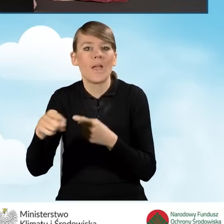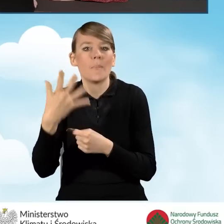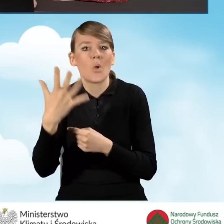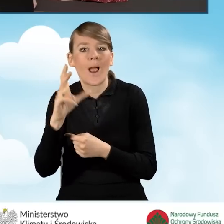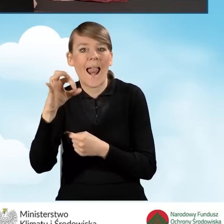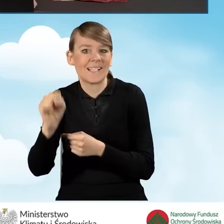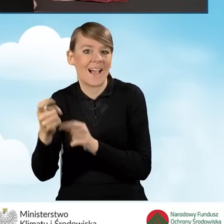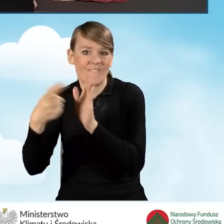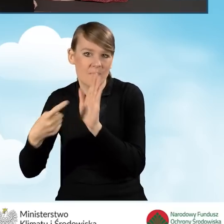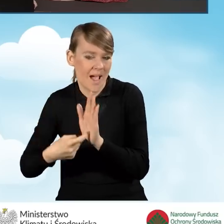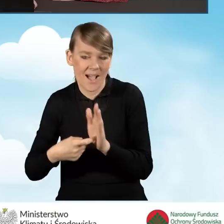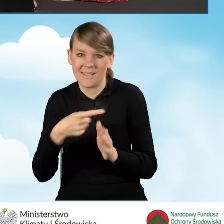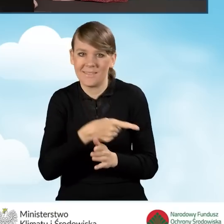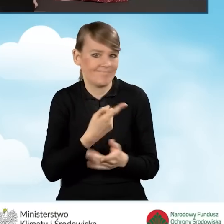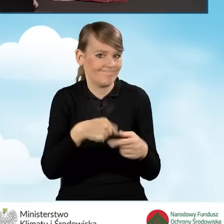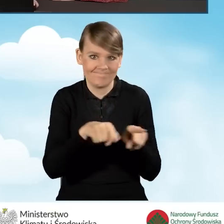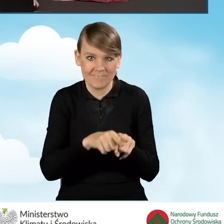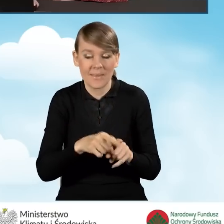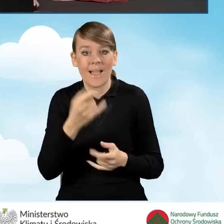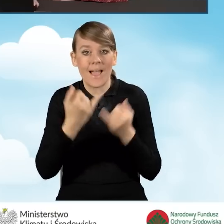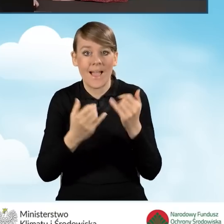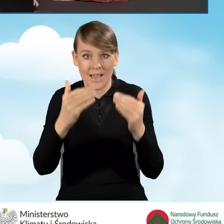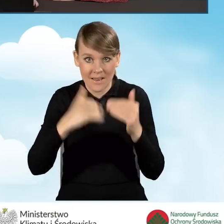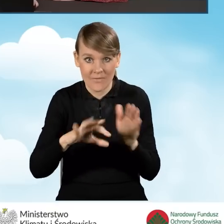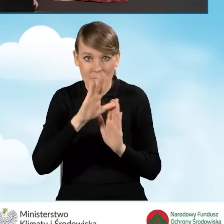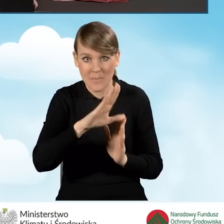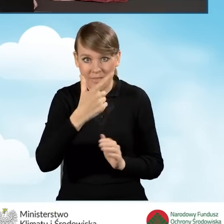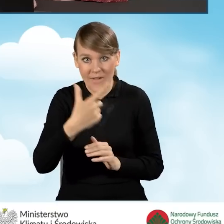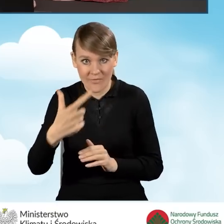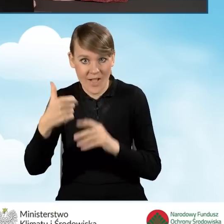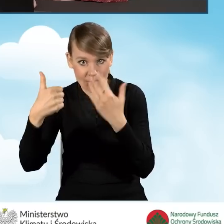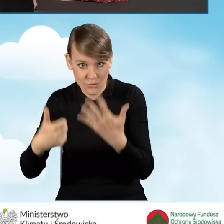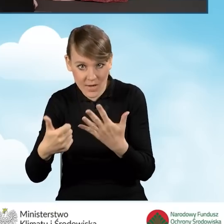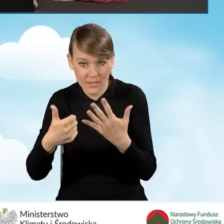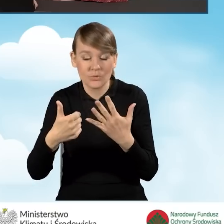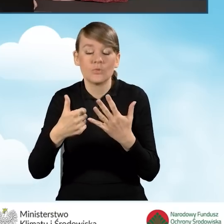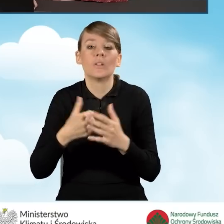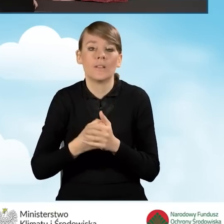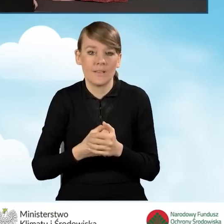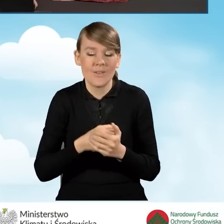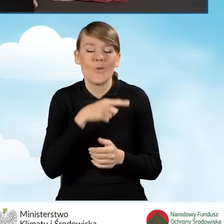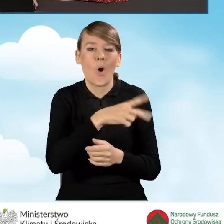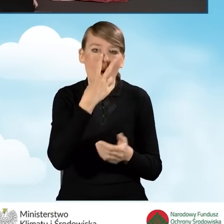Natomiast w przypadku oświadczenia B2.2.6 poza wspomnianym wyżej oświadczeniem